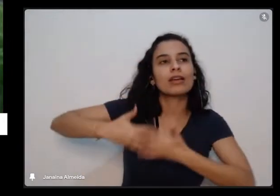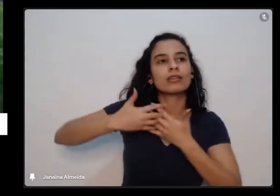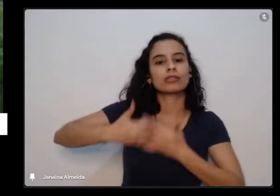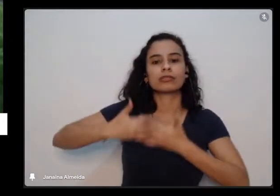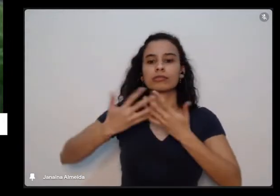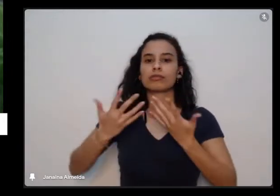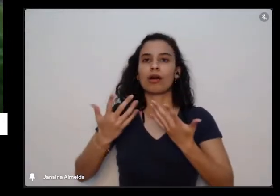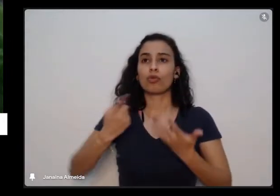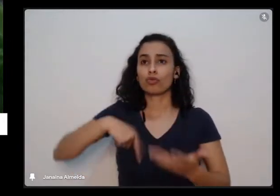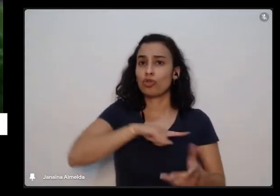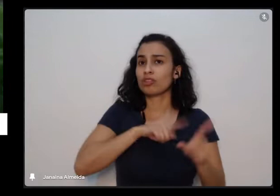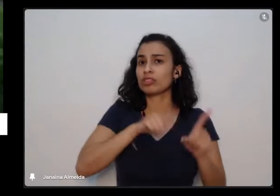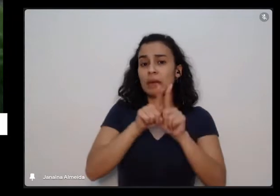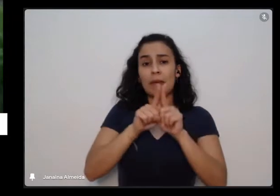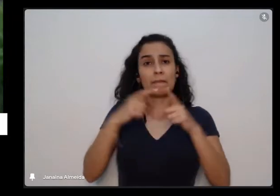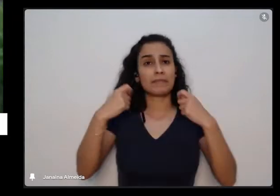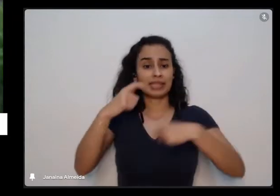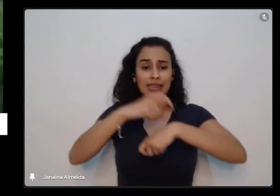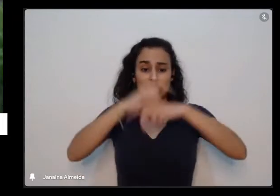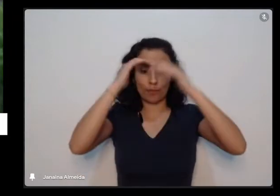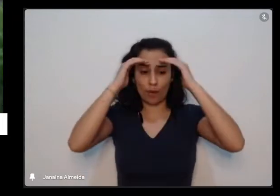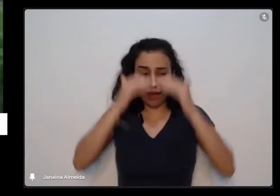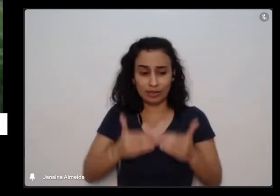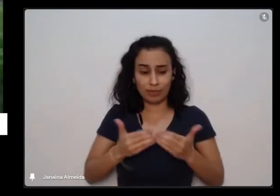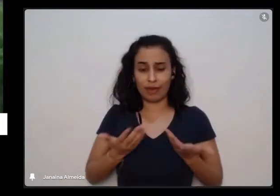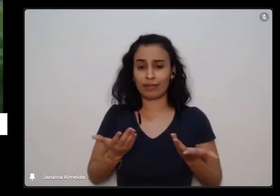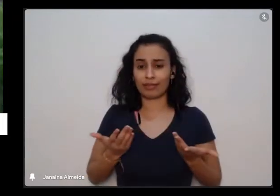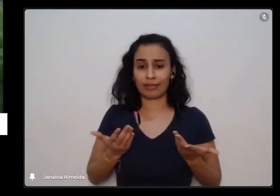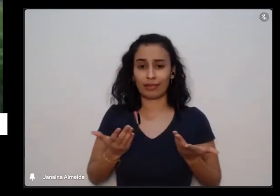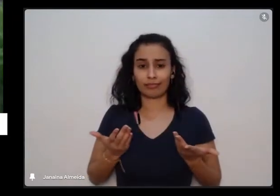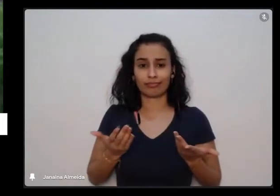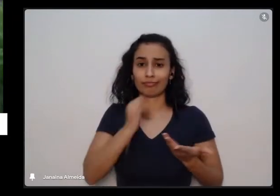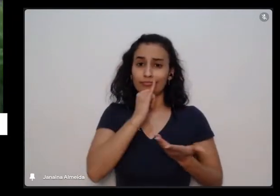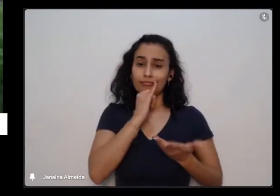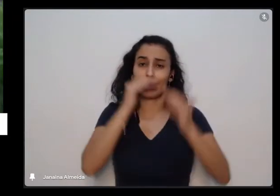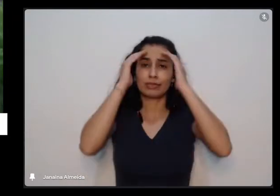tem os nossos tempos inclusive de tristeza e os nossos tempos de reclusão de recolhimento